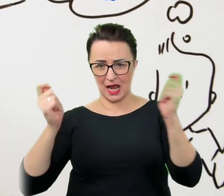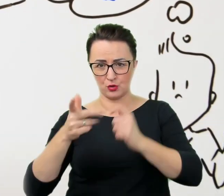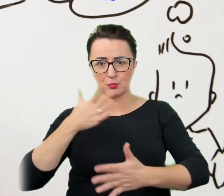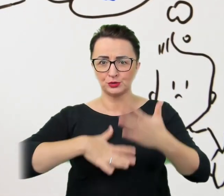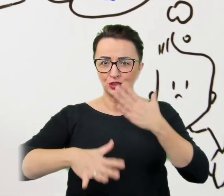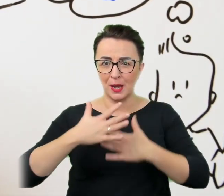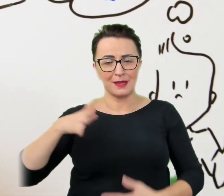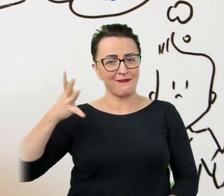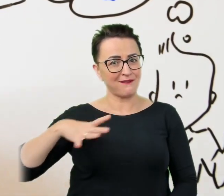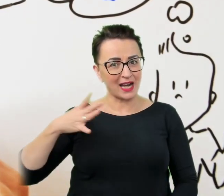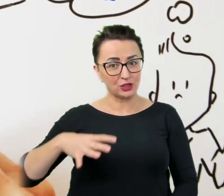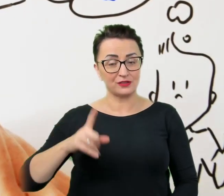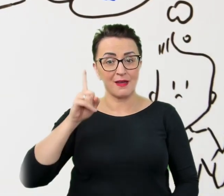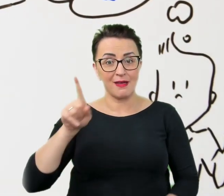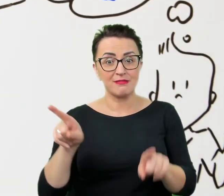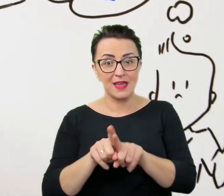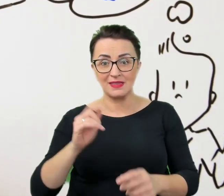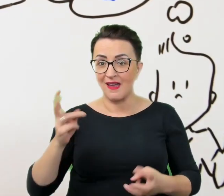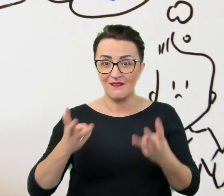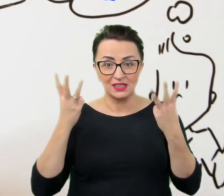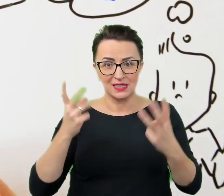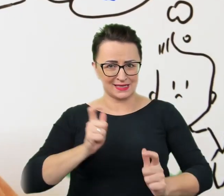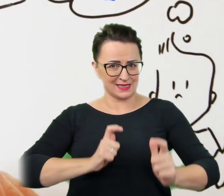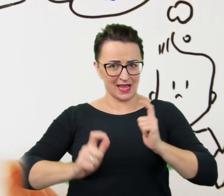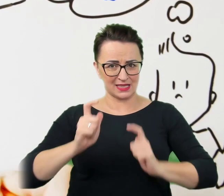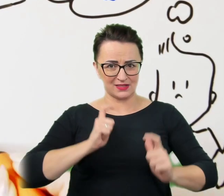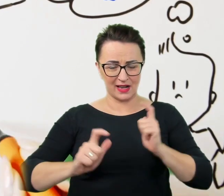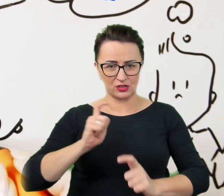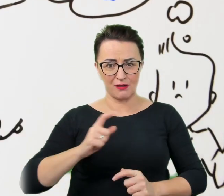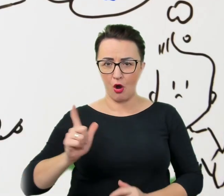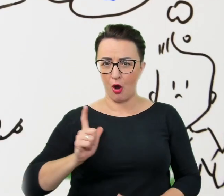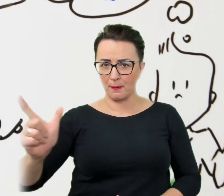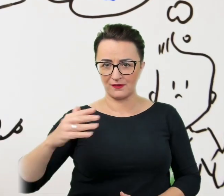a co najważniejsze satysfakcjonujący dla obu stron interpersonalny kontakt.